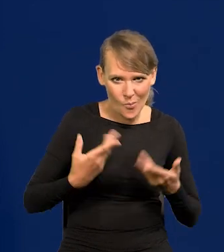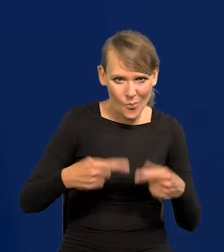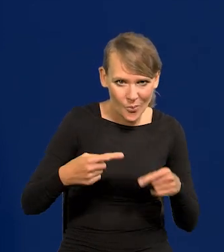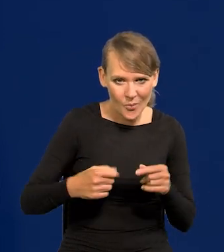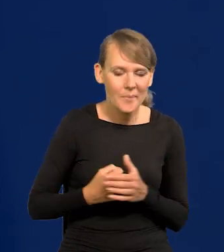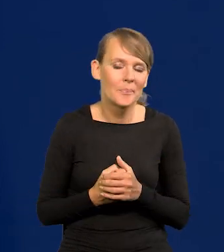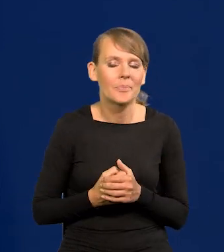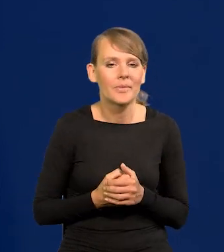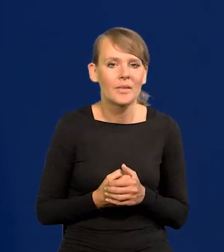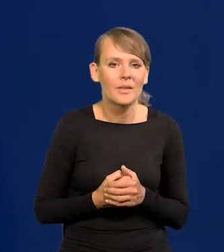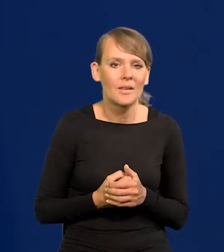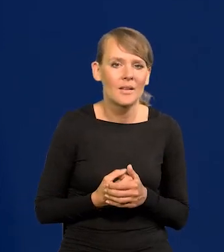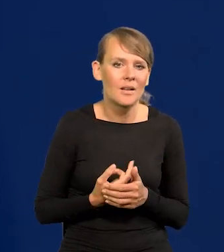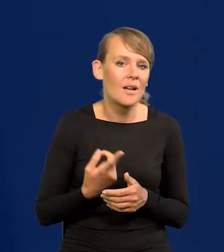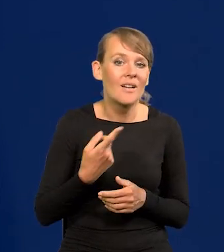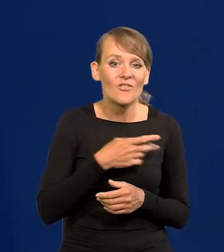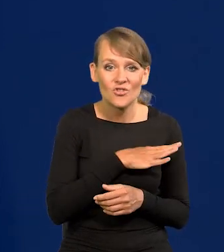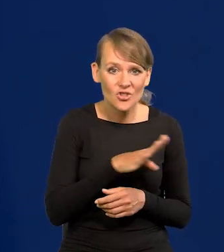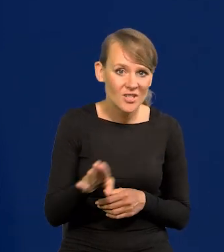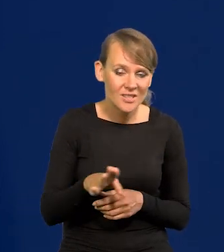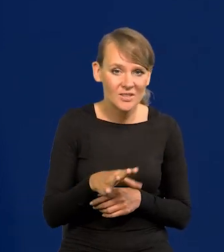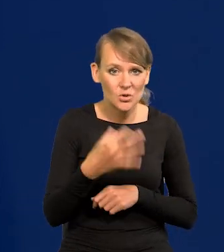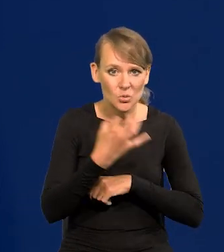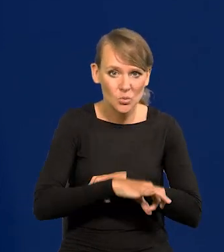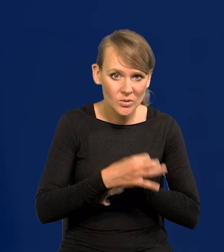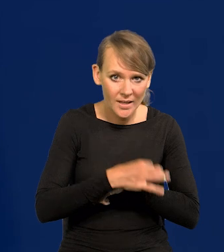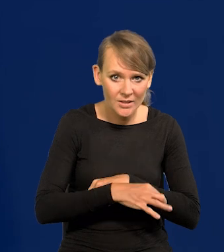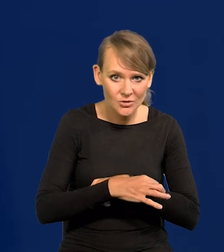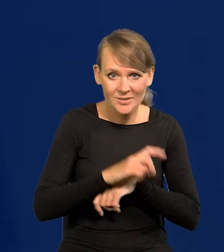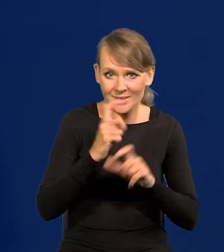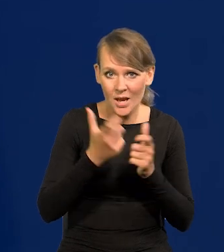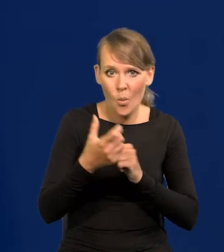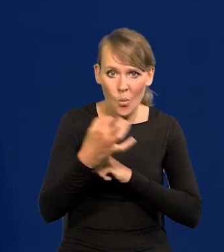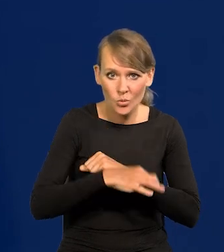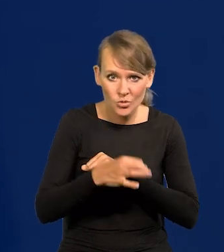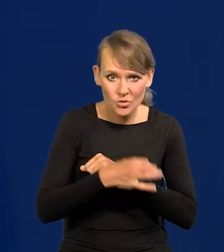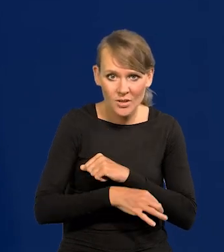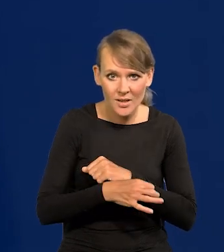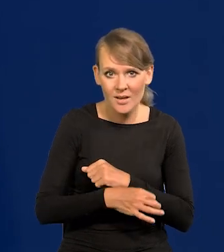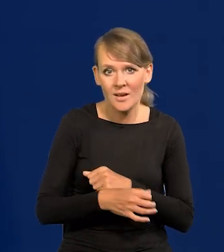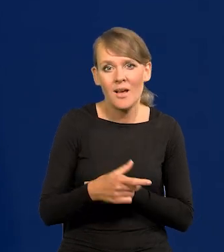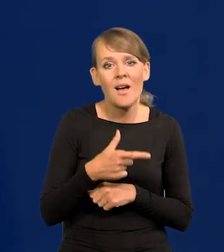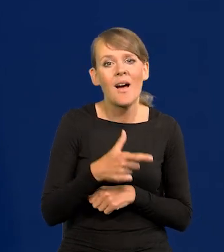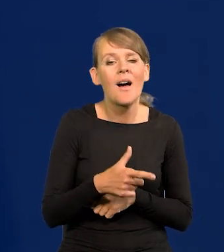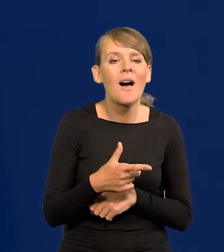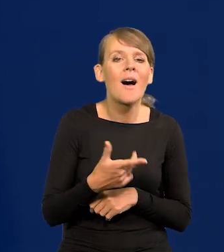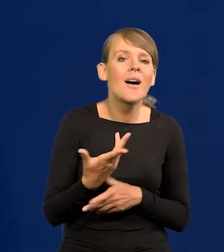to wszyscy byliśmy na roku i w całej uczelni podobnie zamożni, nasze rodziny.